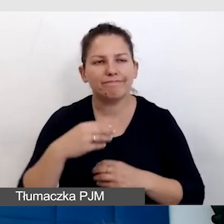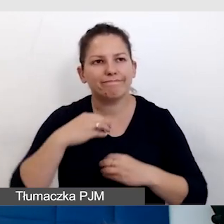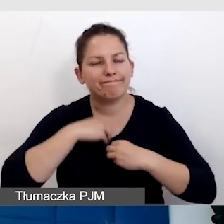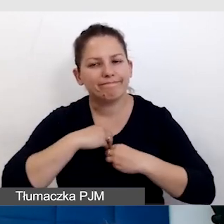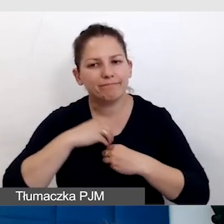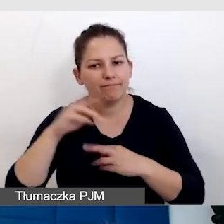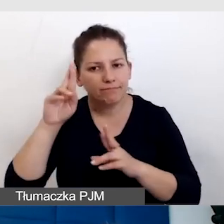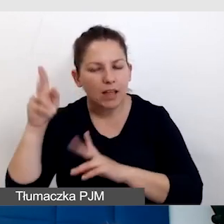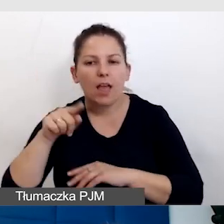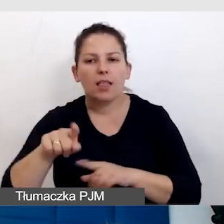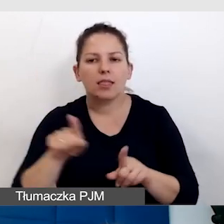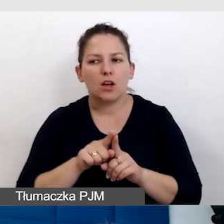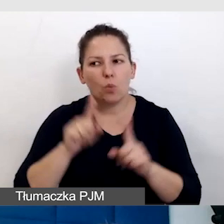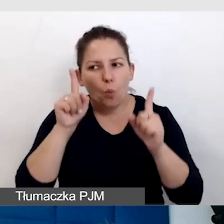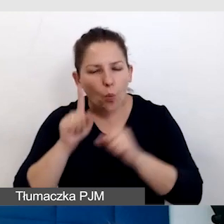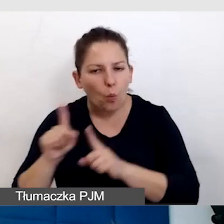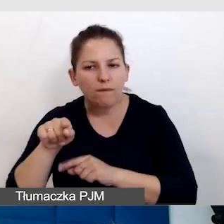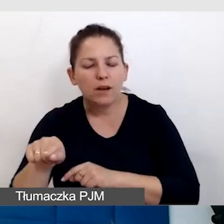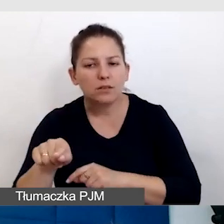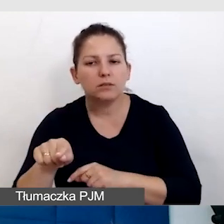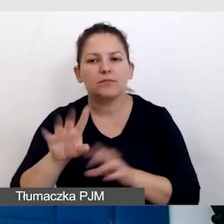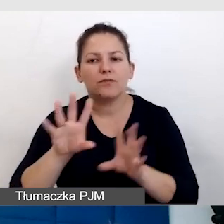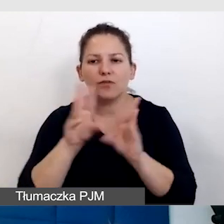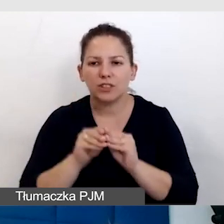zawsze powinniśmy być uważni, wszystko sprawdzać